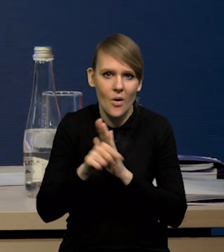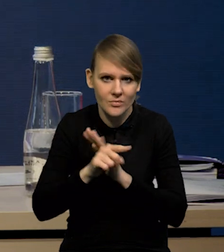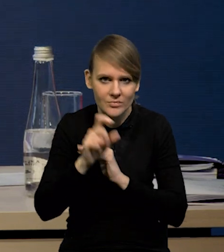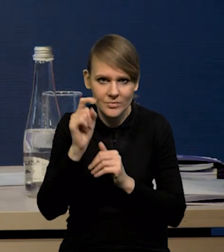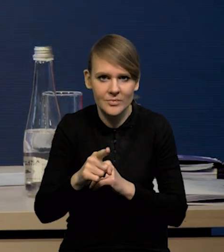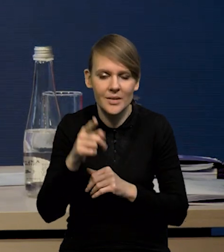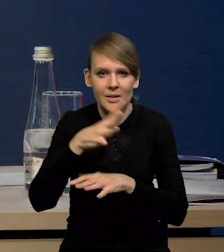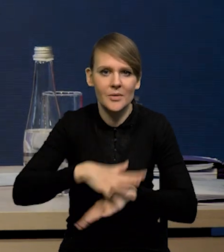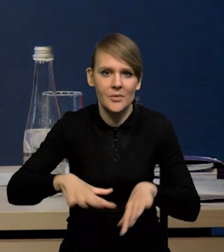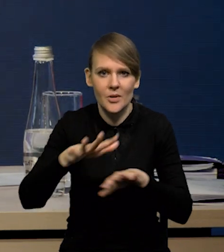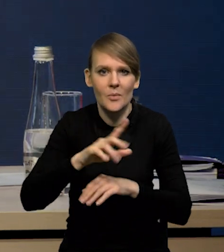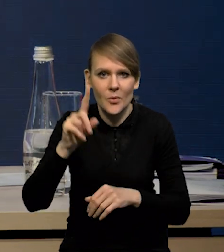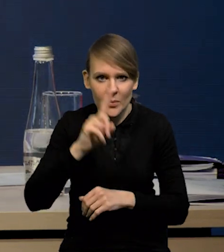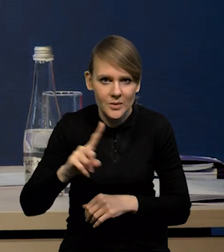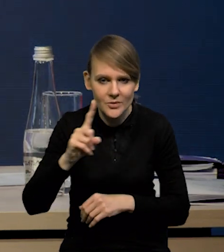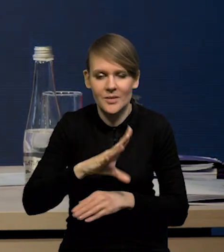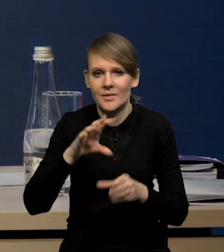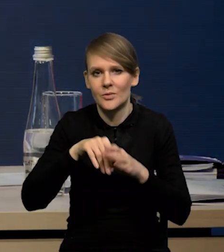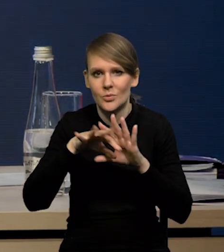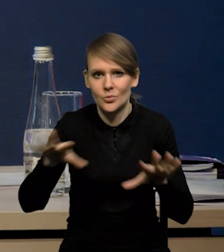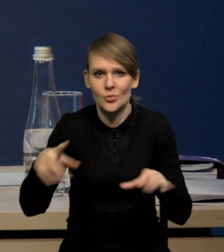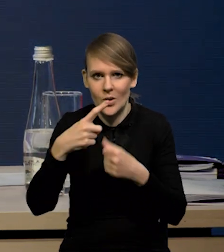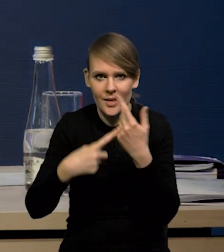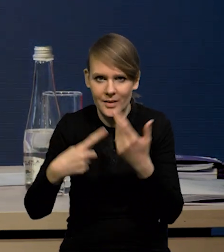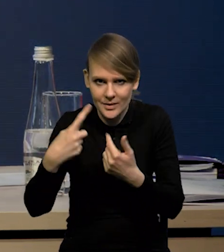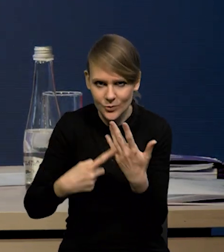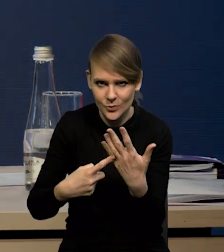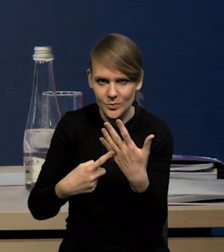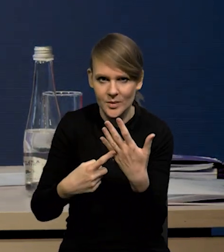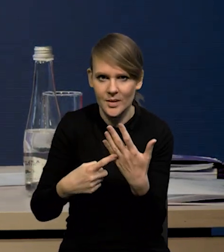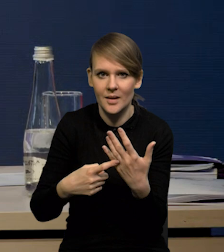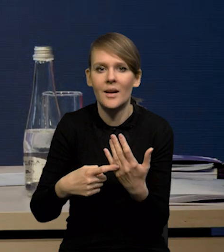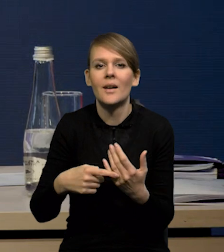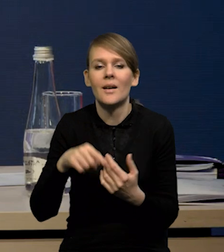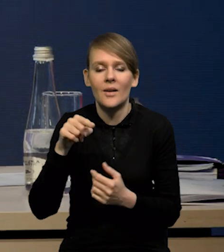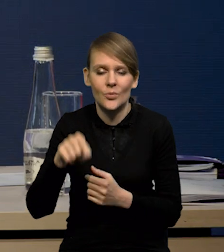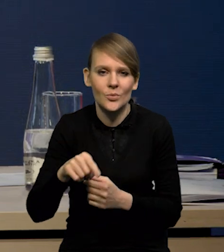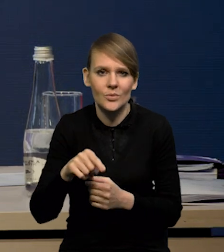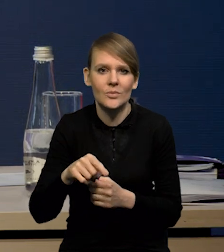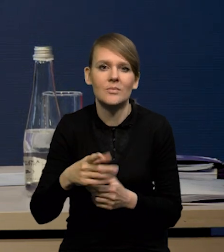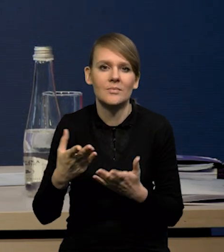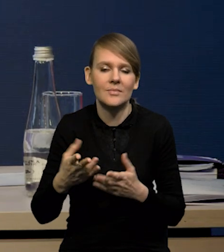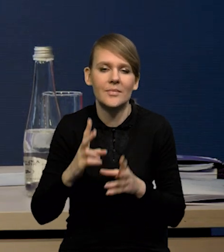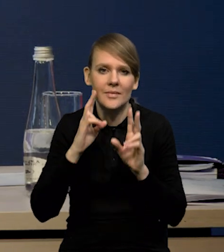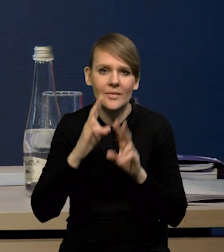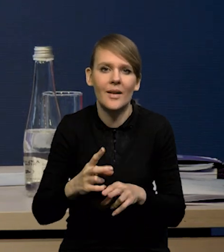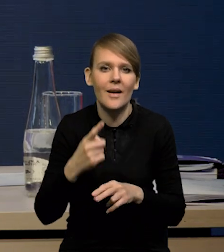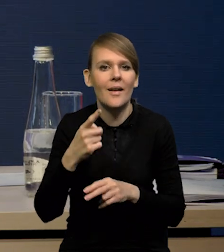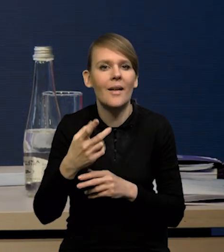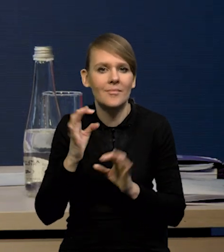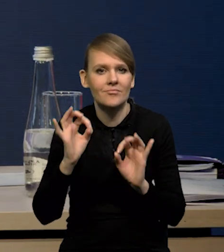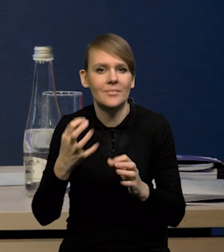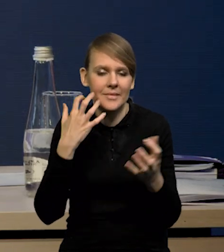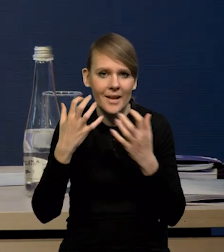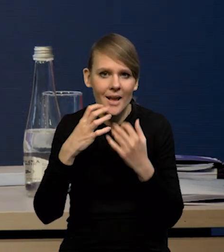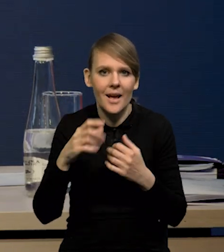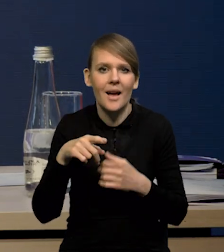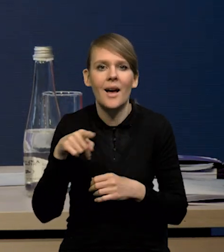bo tutaj w przestrzeni publicznej funkcjonuje bardzo dużo różnych liczb. Tutaj rzeczywiście wiarygodne dane są przede wszystkim dane z ZUS-u.